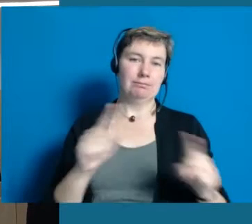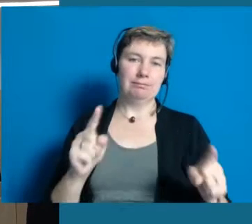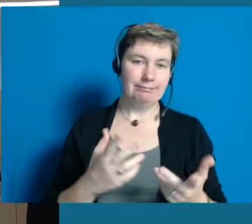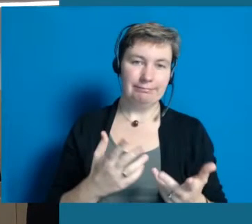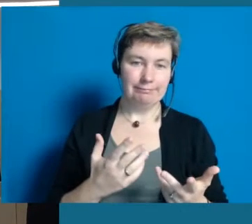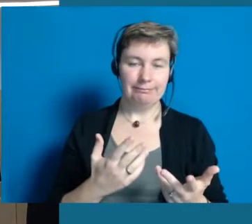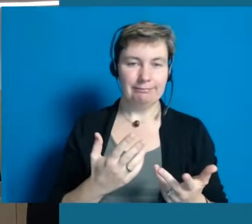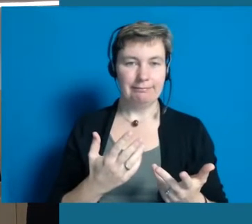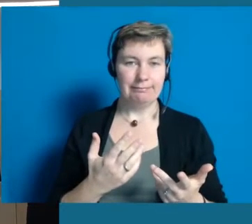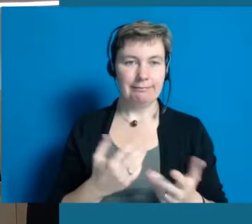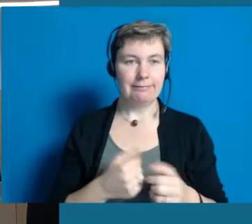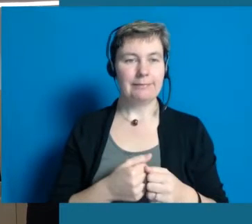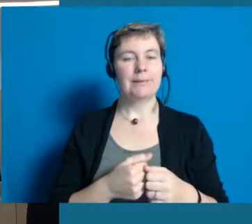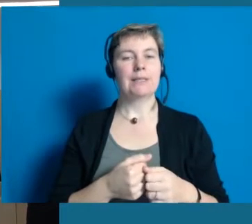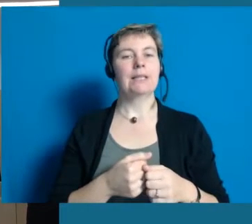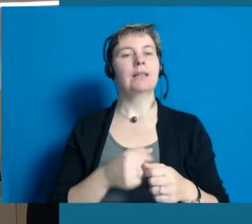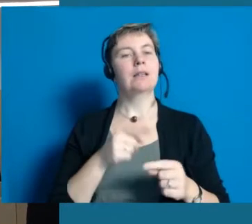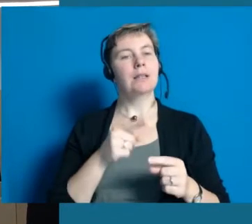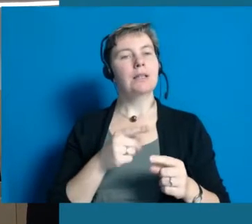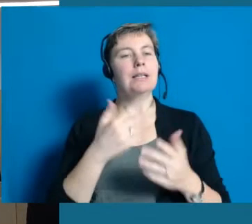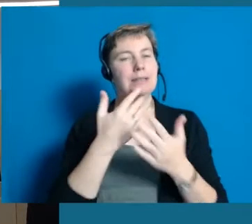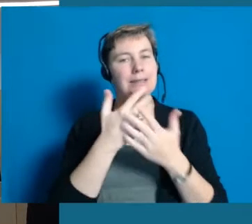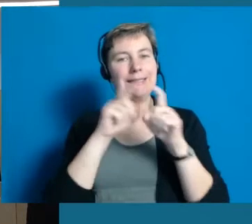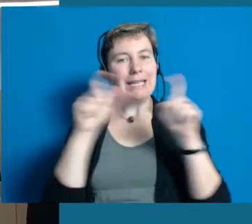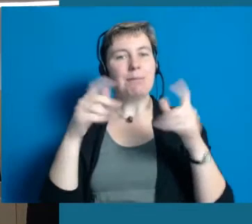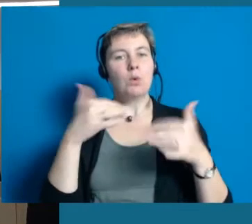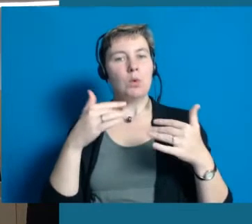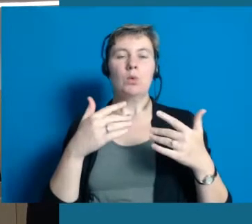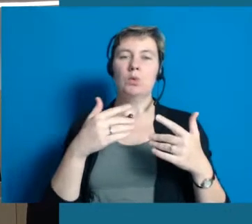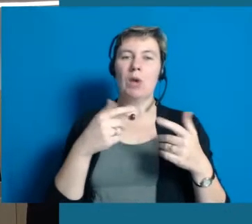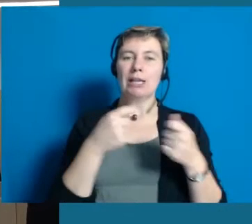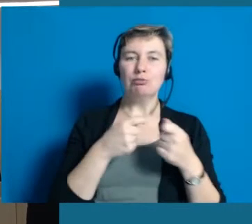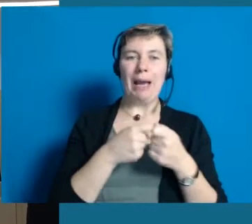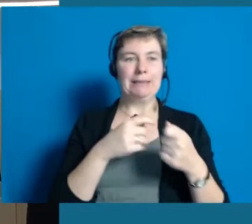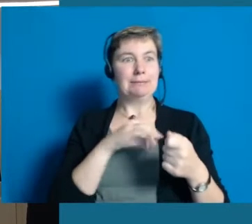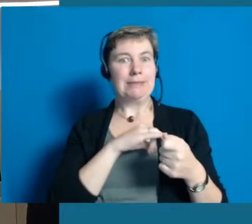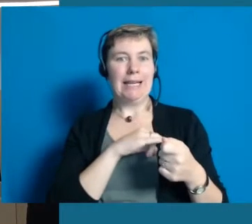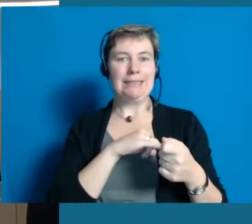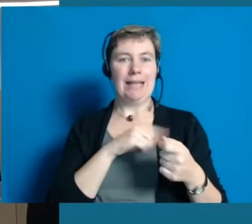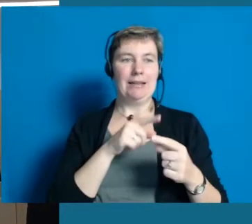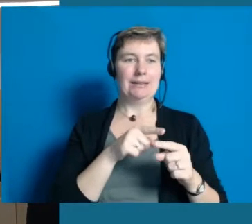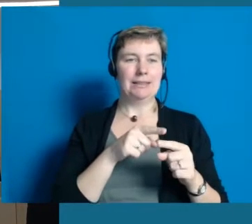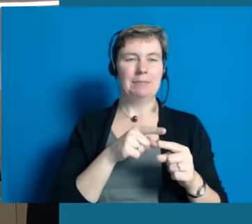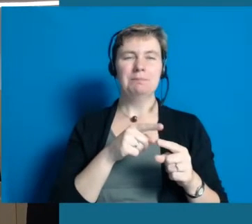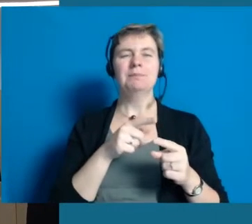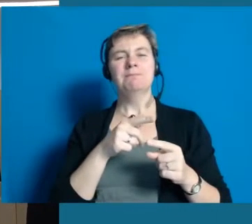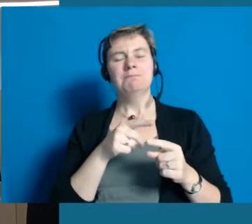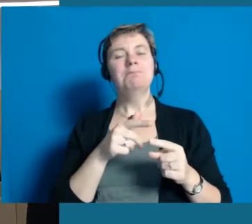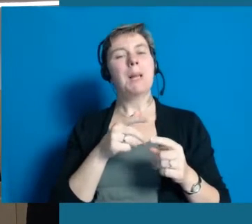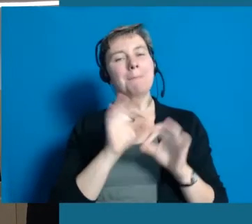Das hat einfach Kapazitätsgrenzen, es geht nicht, weil es so ein spannendes und arbeitsintensives Projekt ist,